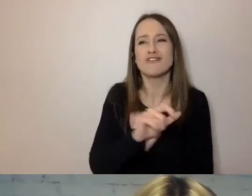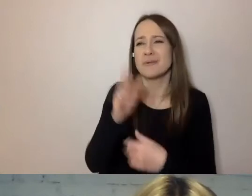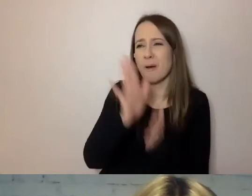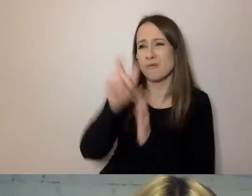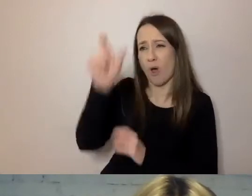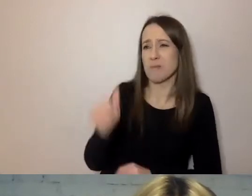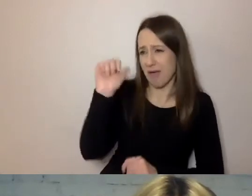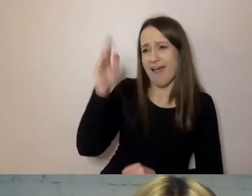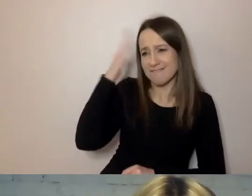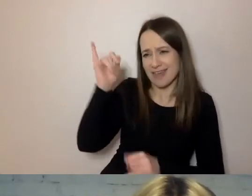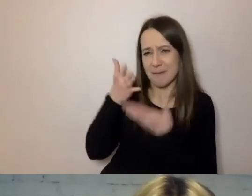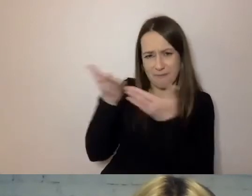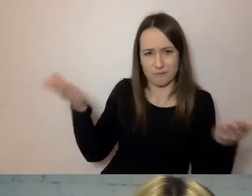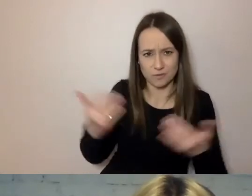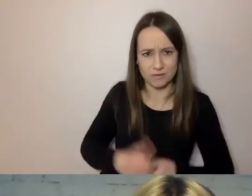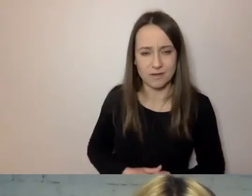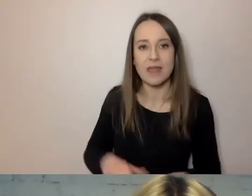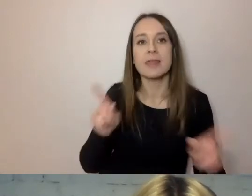To wreszcie strona bierna.